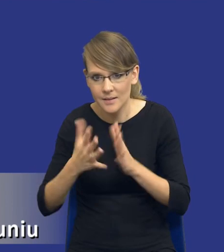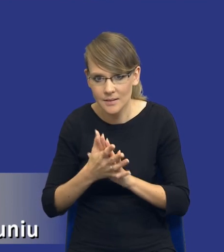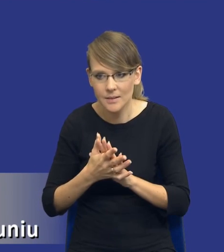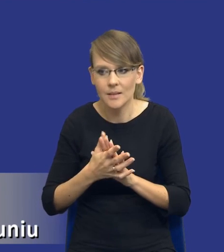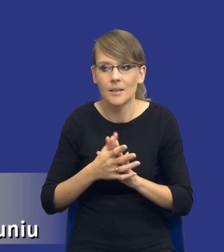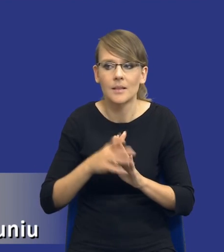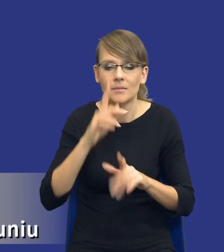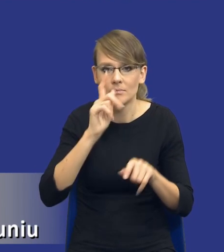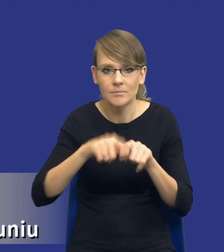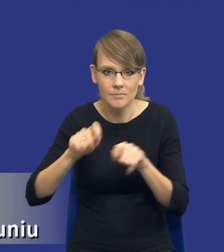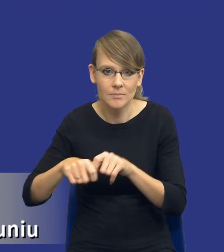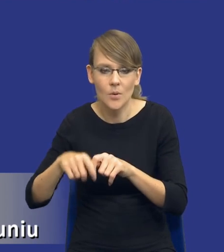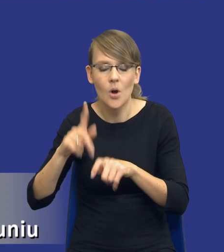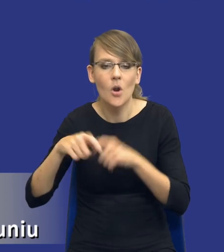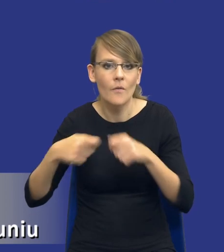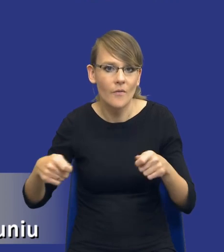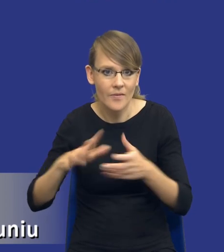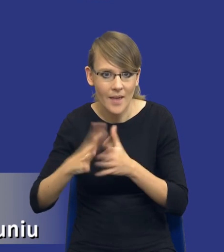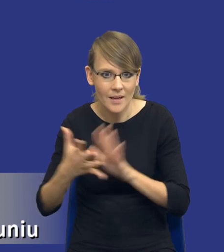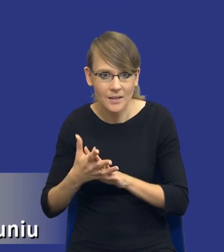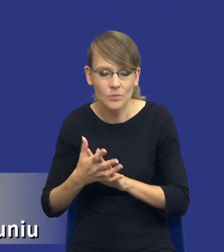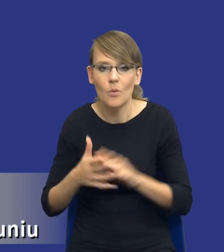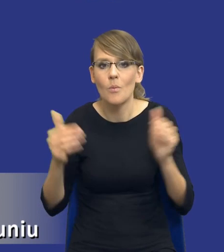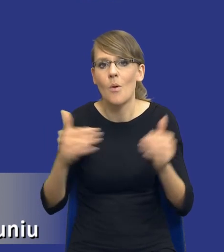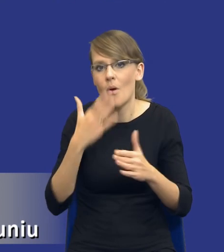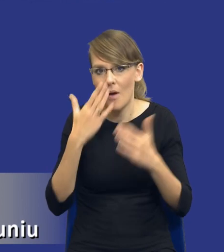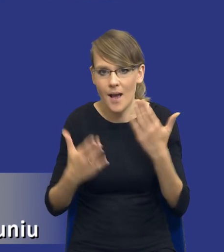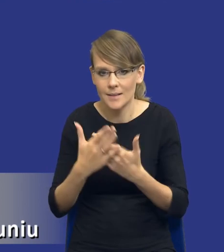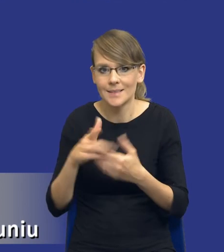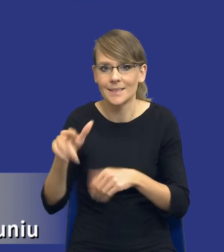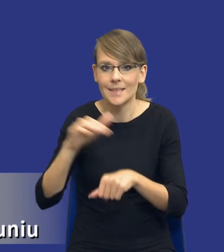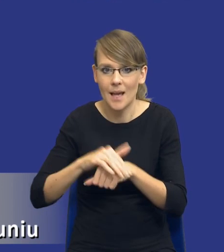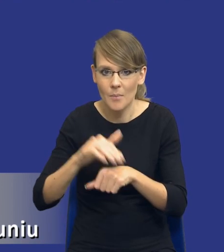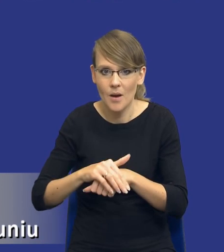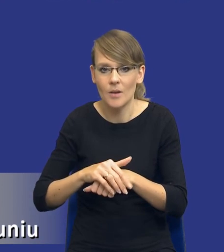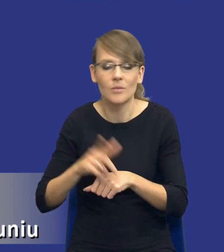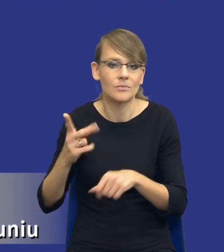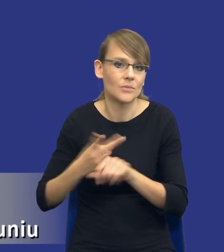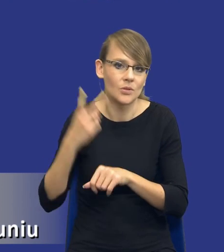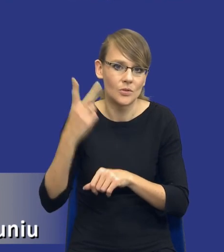rozwiązania dostępne na rynku może się okazać, że zamawiający przeszacował pewne kwestie bądź ich nie doszacował.